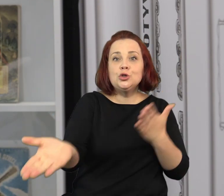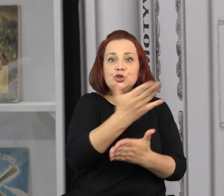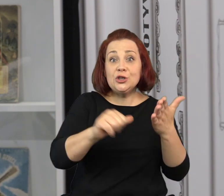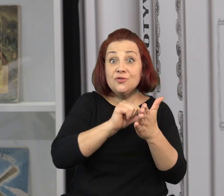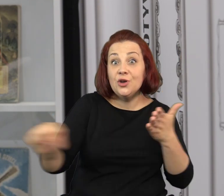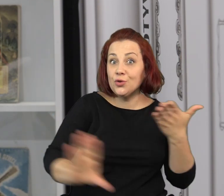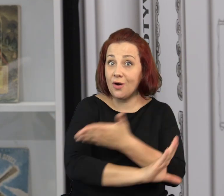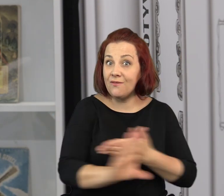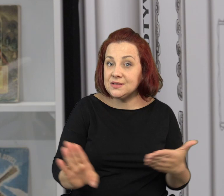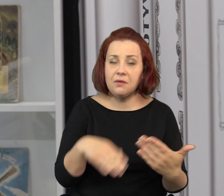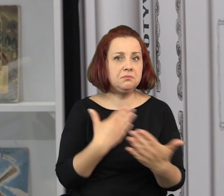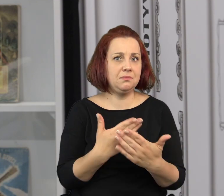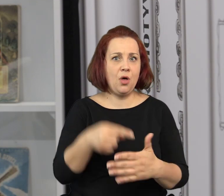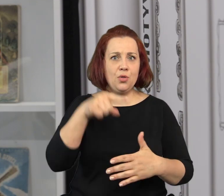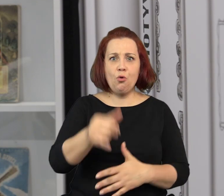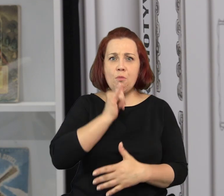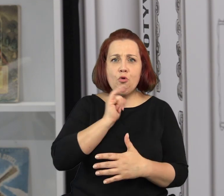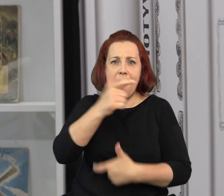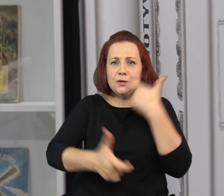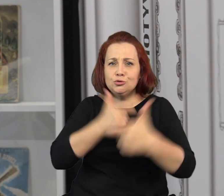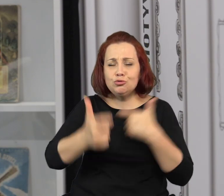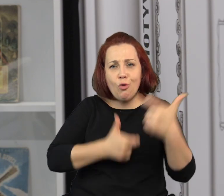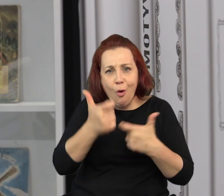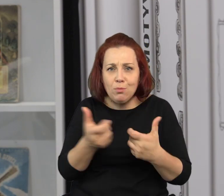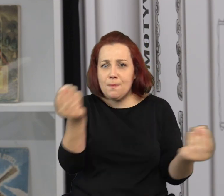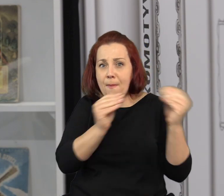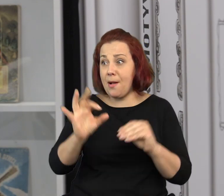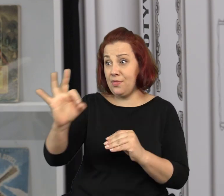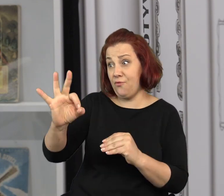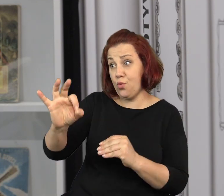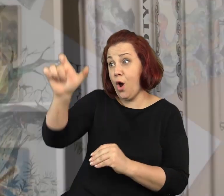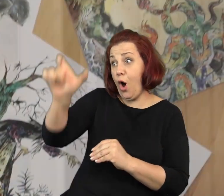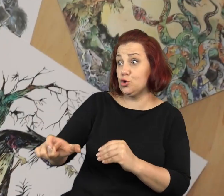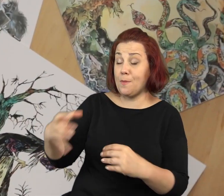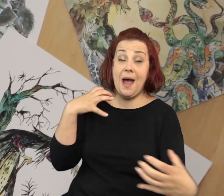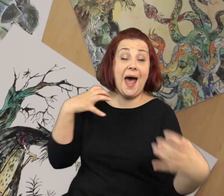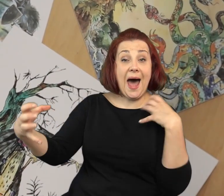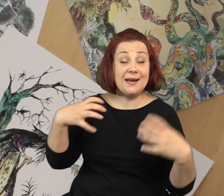Znajdujemy się w takiej bardzo szczególnej części tej wystawy, ponieważ tutaj zaaranżowaliśmy pracownie artysty.